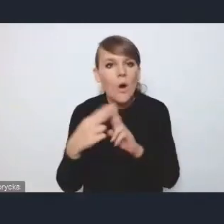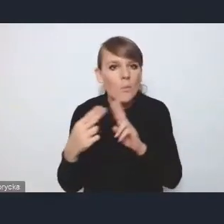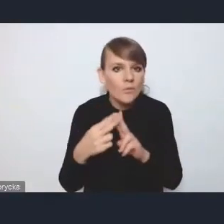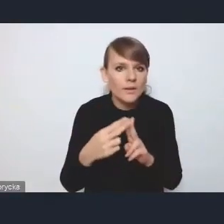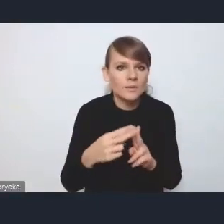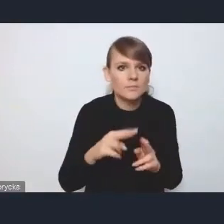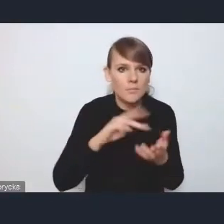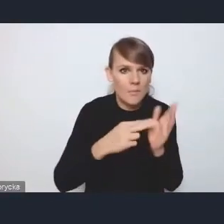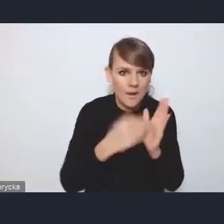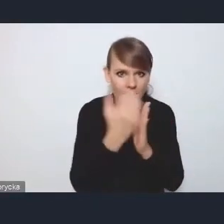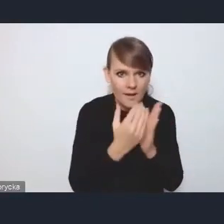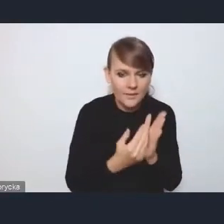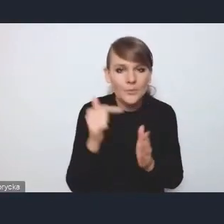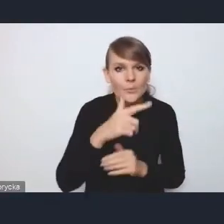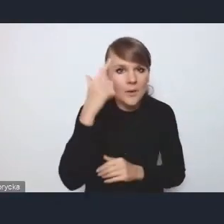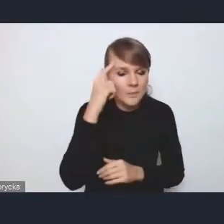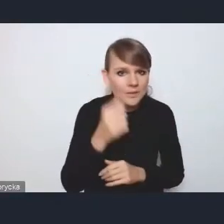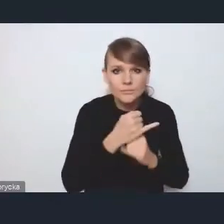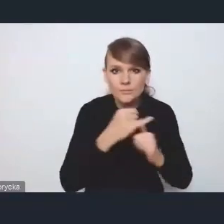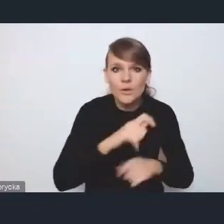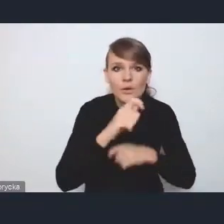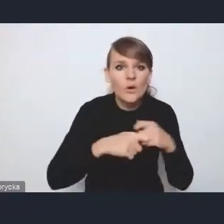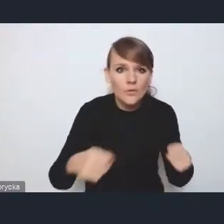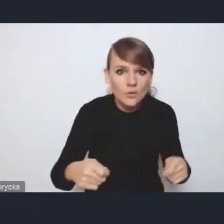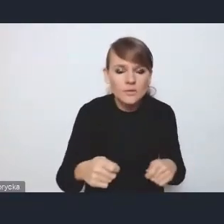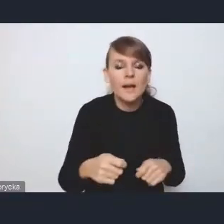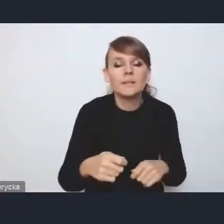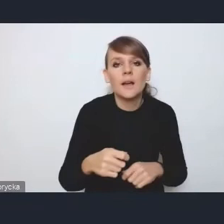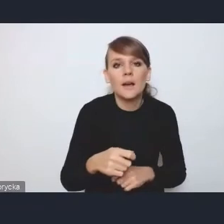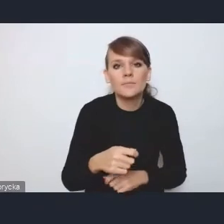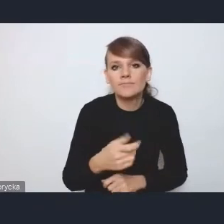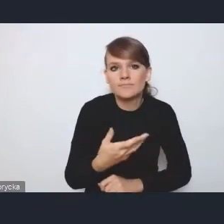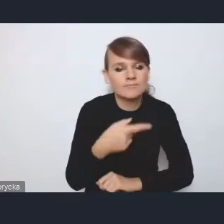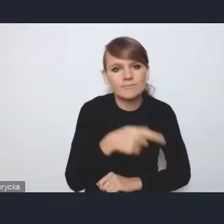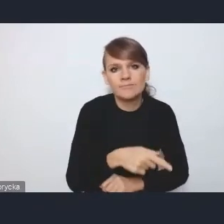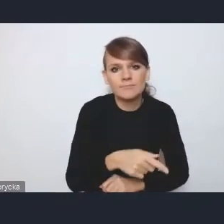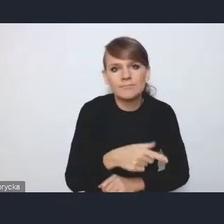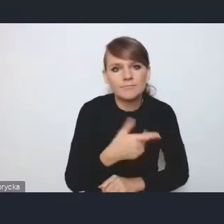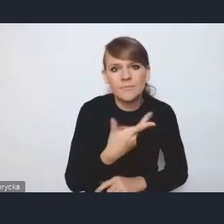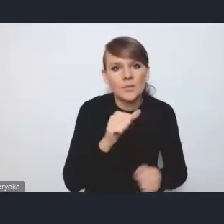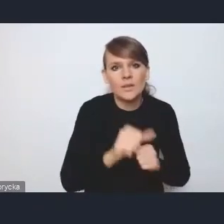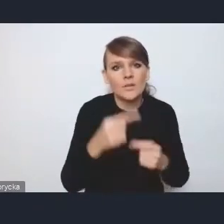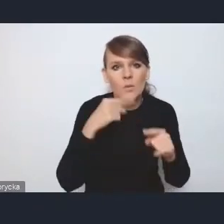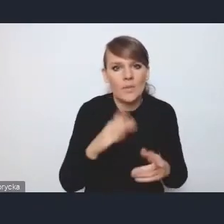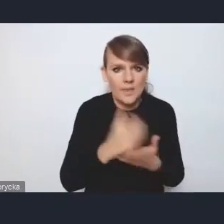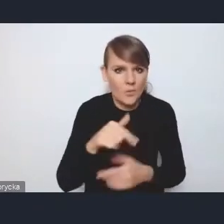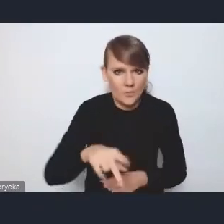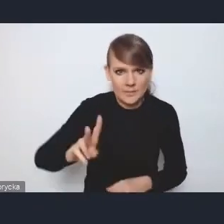bo też pamiętajmy, że szereg tych rozwiązań to są rozwiązania, za które nie jest odpowiedzialne tylko nasze ministerstwo jako koordynator